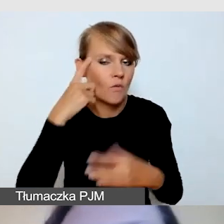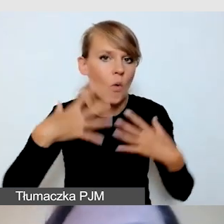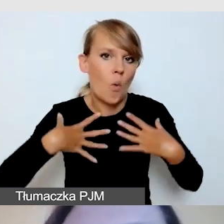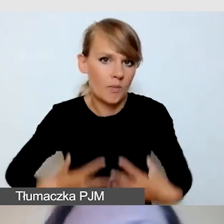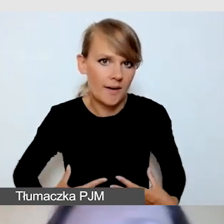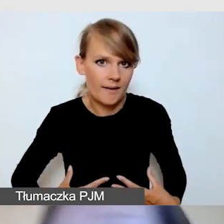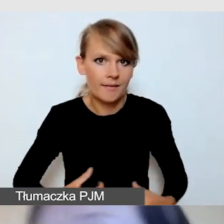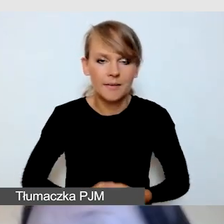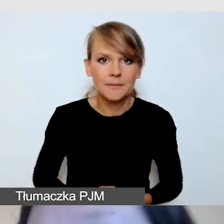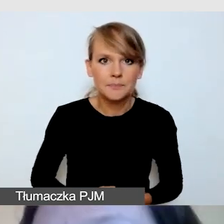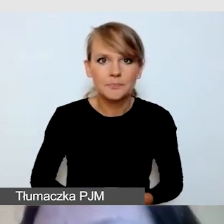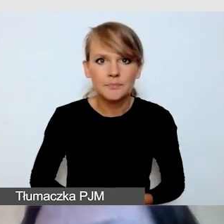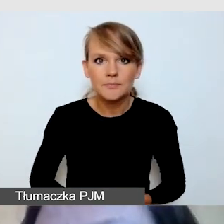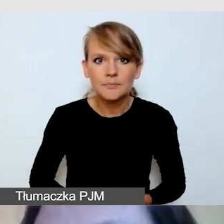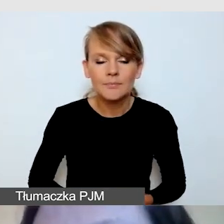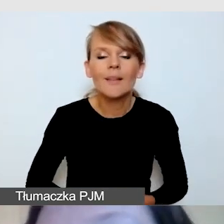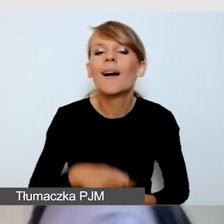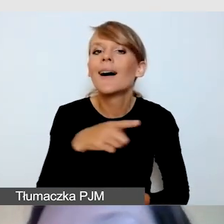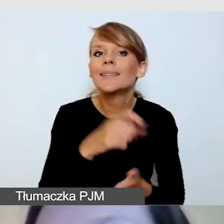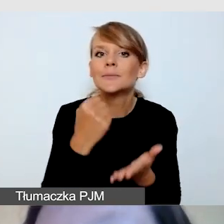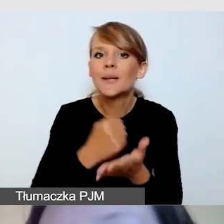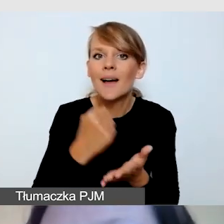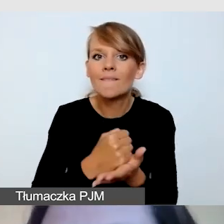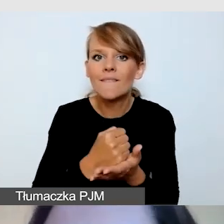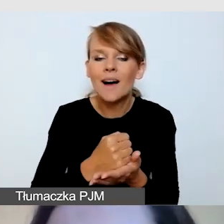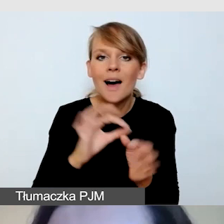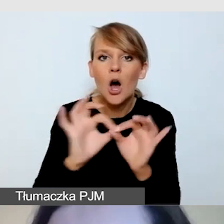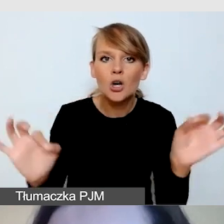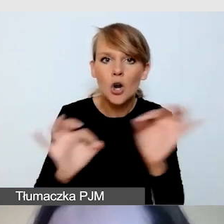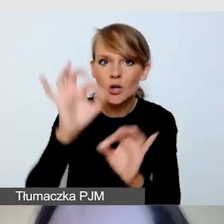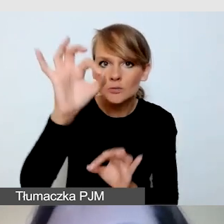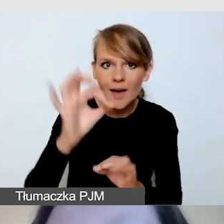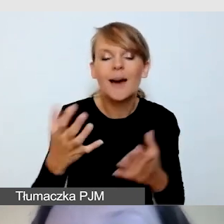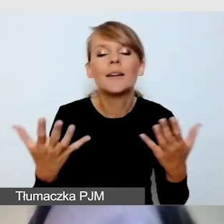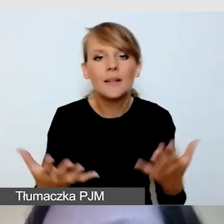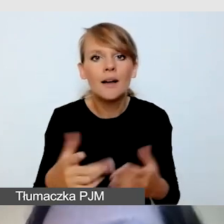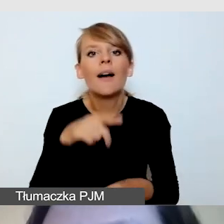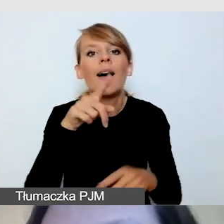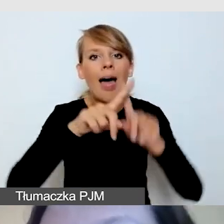Jeżeli chodzi o rozmiar tłumacza, minimum jedna ósma ekranu. Oczywiście czym większy tłumacz,